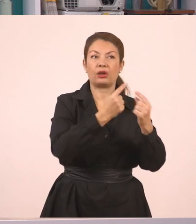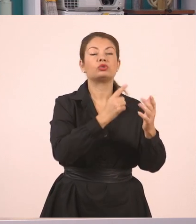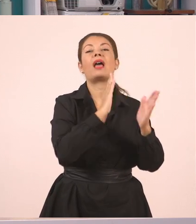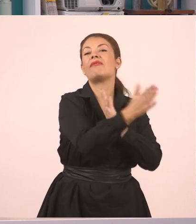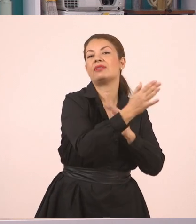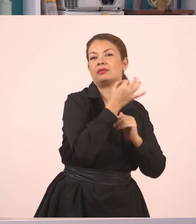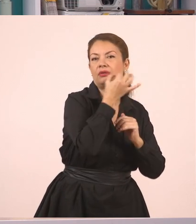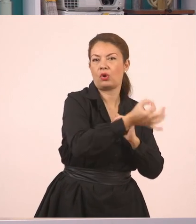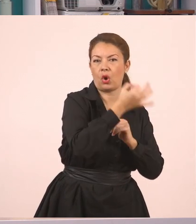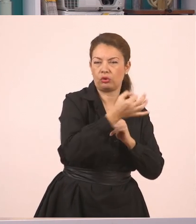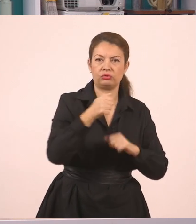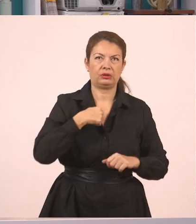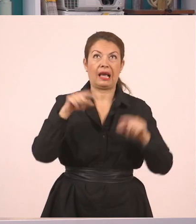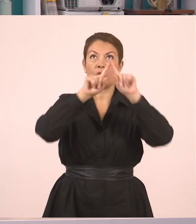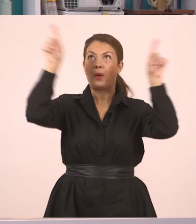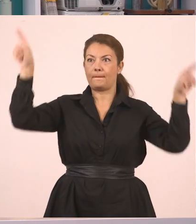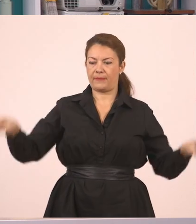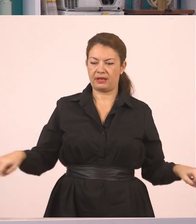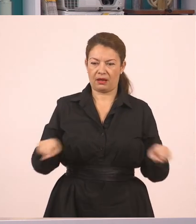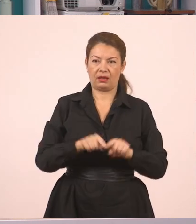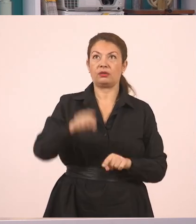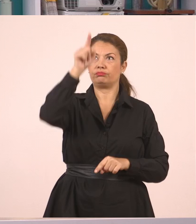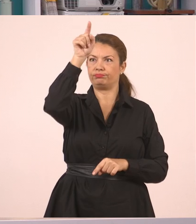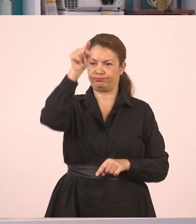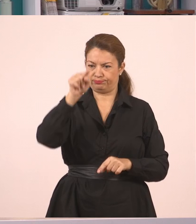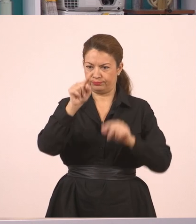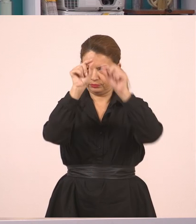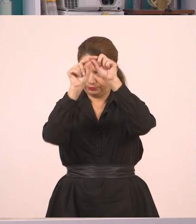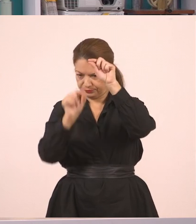Να χωρίσω εγώ εδώ τον πίνακα σε δύο μέρη. Ωραία, παιδιά.